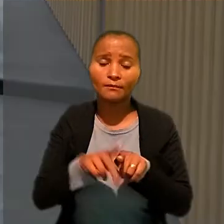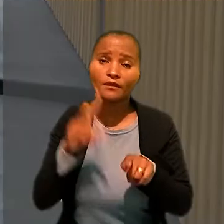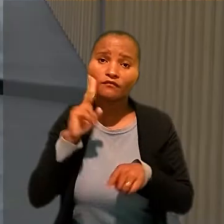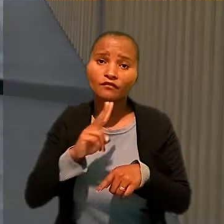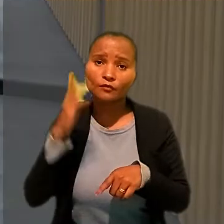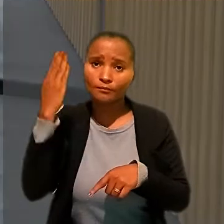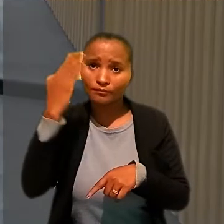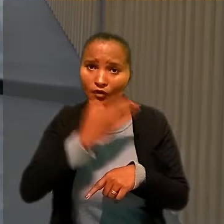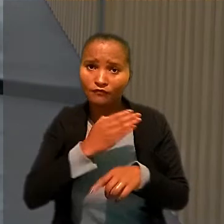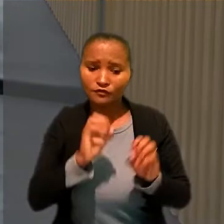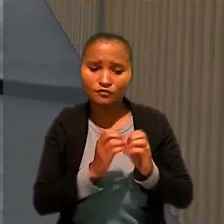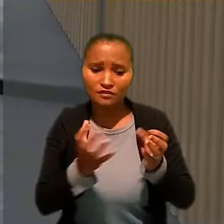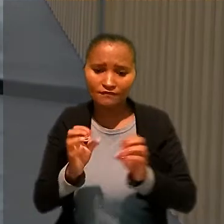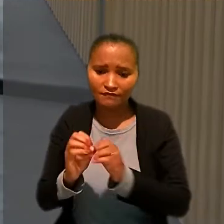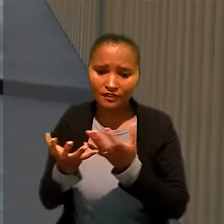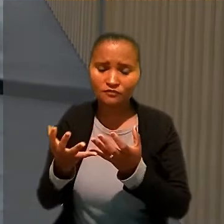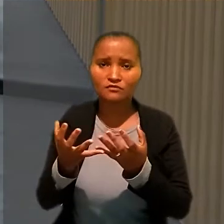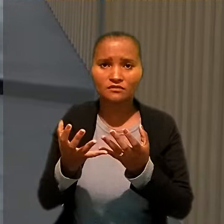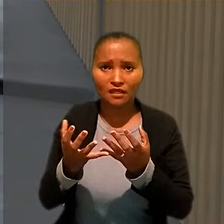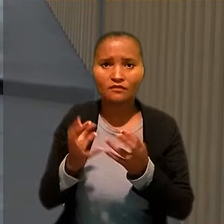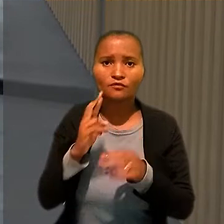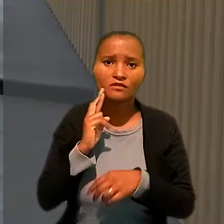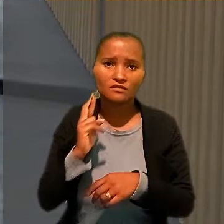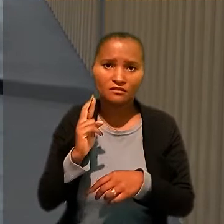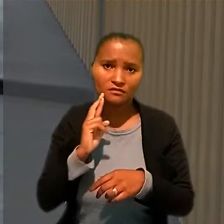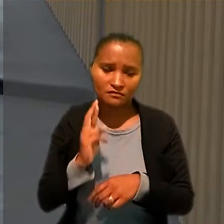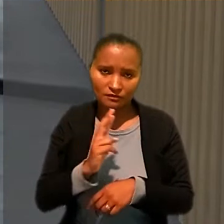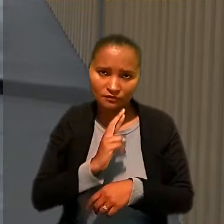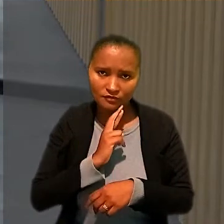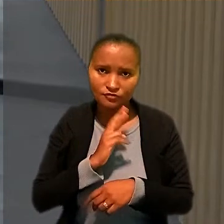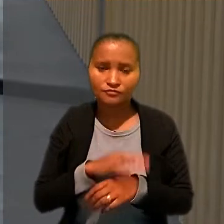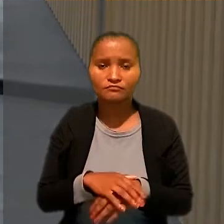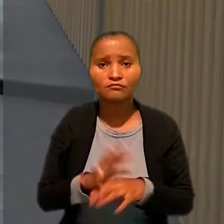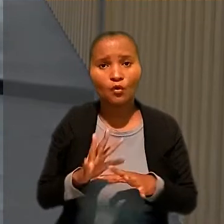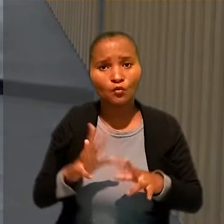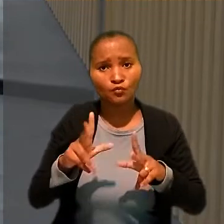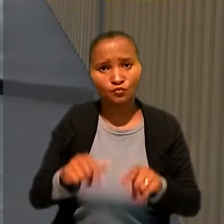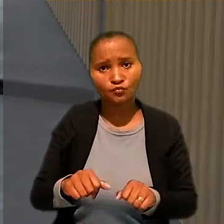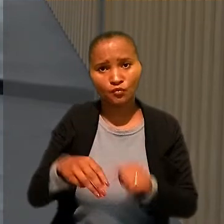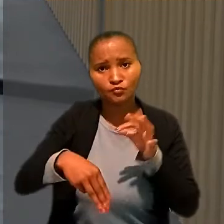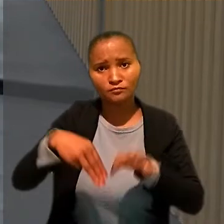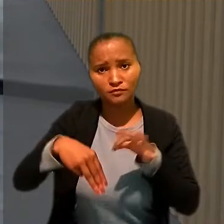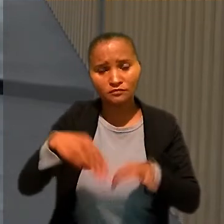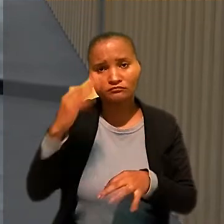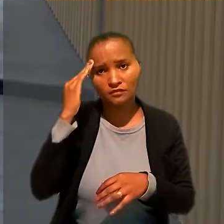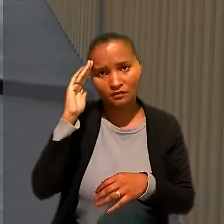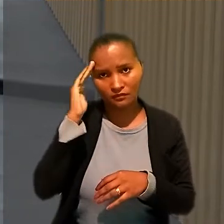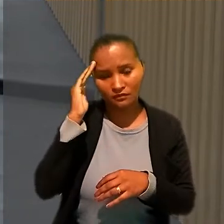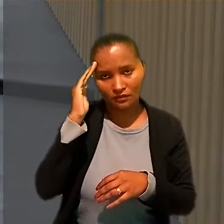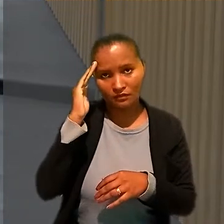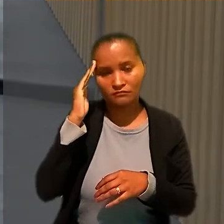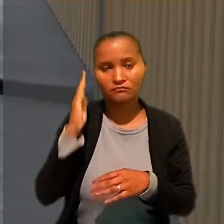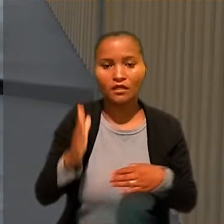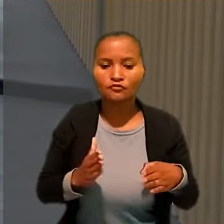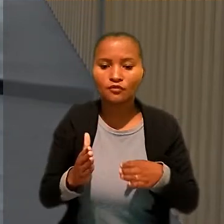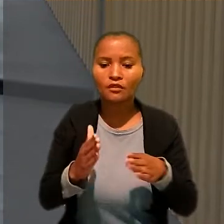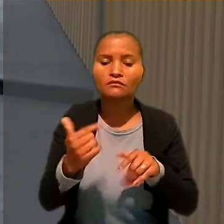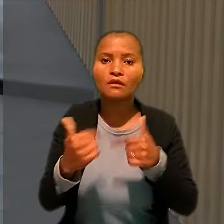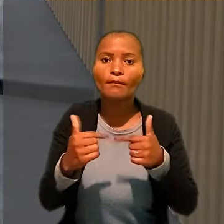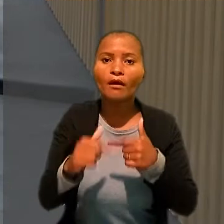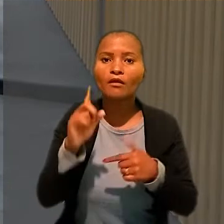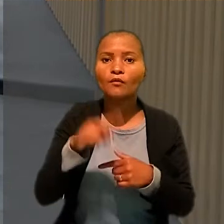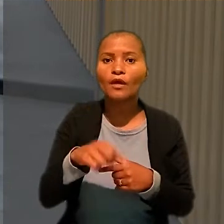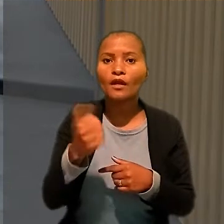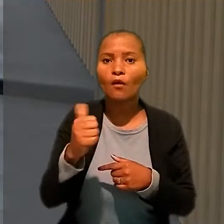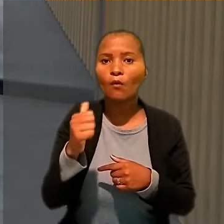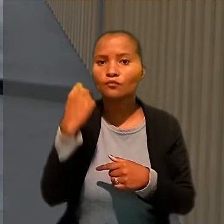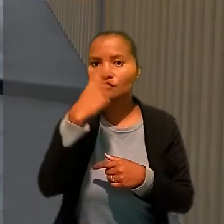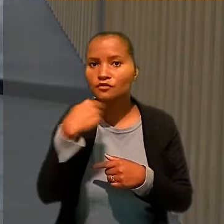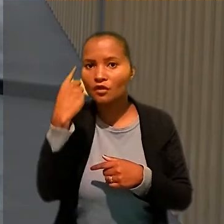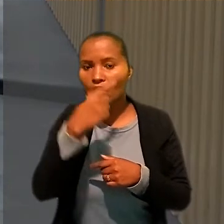Por unanimidade, os ministros da SDI-2 concluíram que a jornada de trabalho era de 11 horas, com 30 minutos de intervalo, cinco dias por semana.